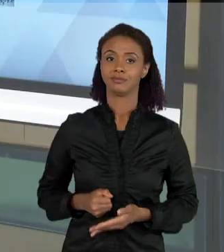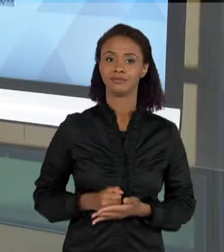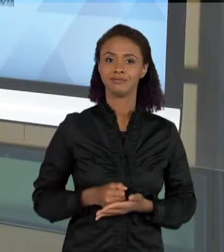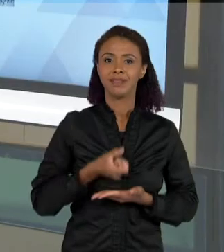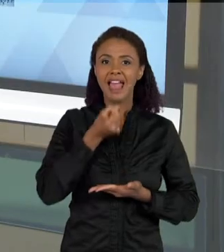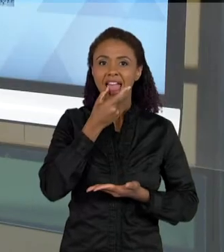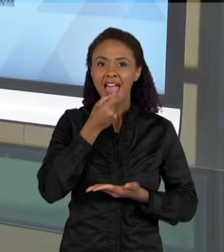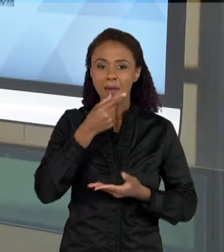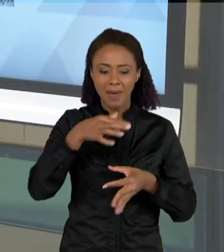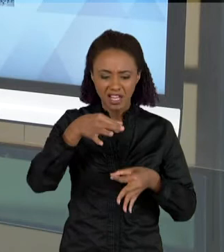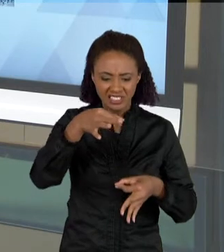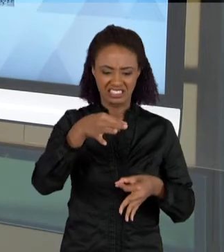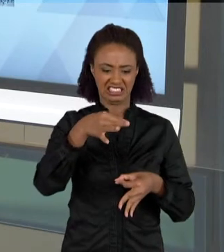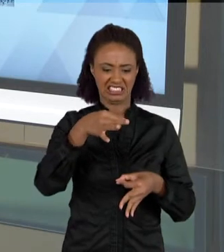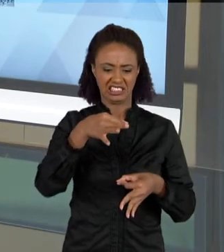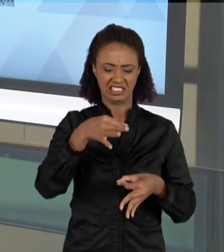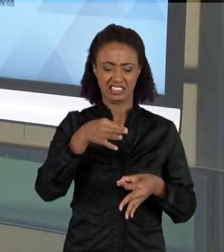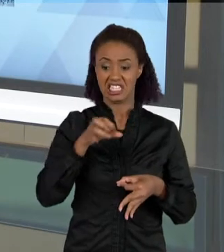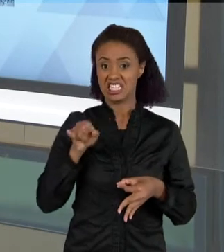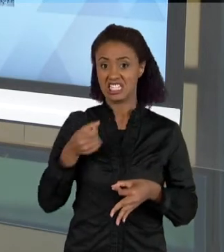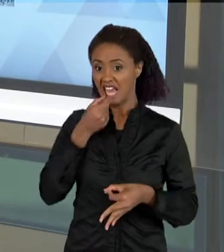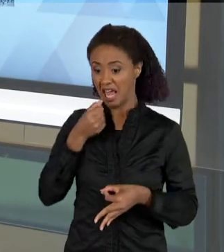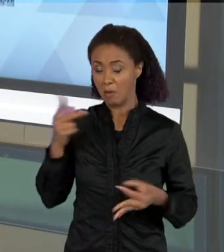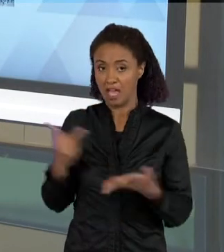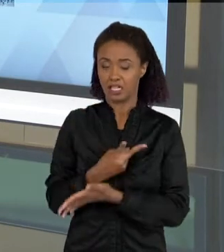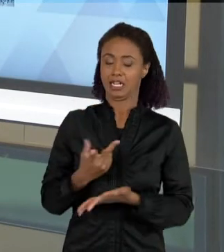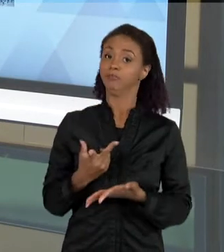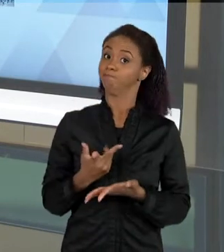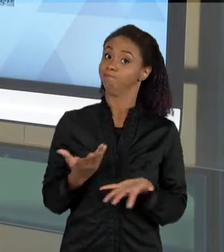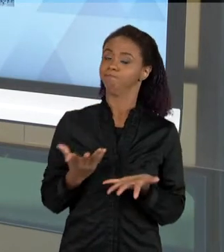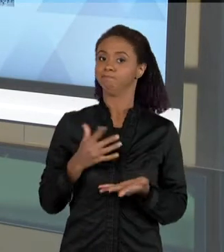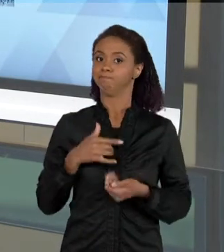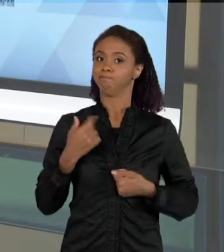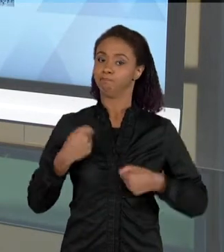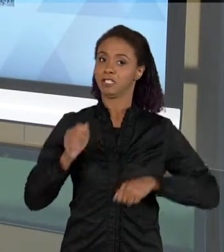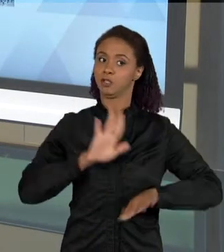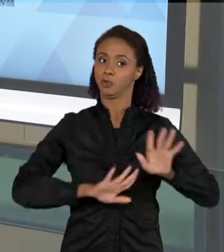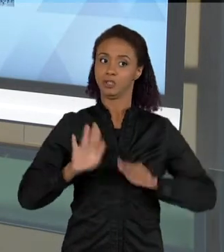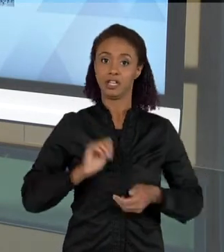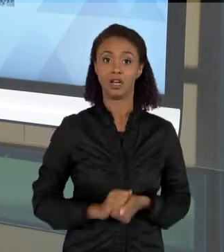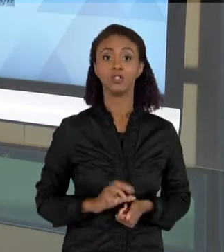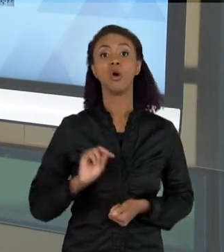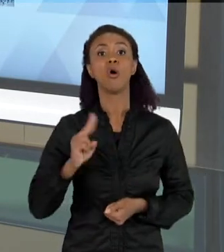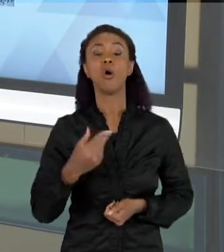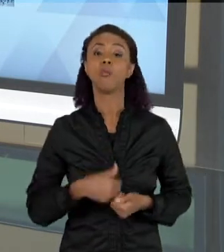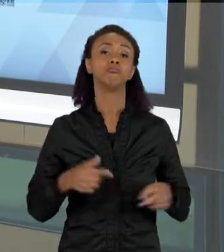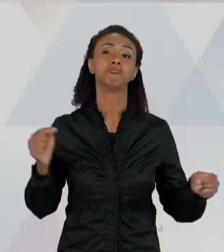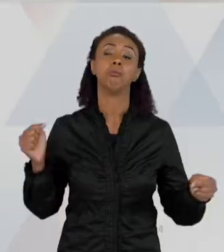NÃO LER A BULA DE REMÉDIO EU POSSO TOMAR ESSE MEDICAMENTO ERRADO; EU LEIO POR PORQUE AS VEZES EU ESTOU ANDANDO